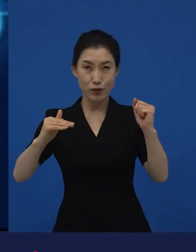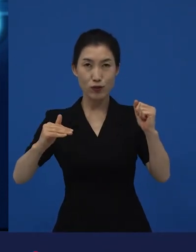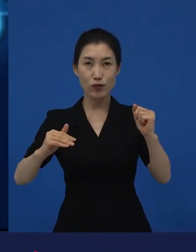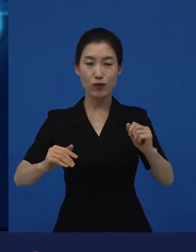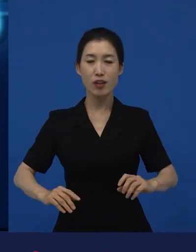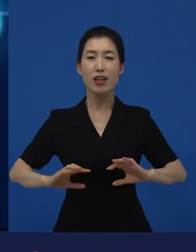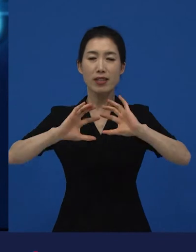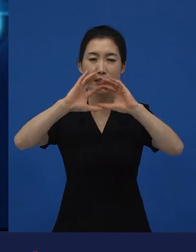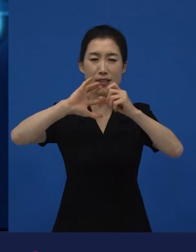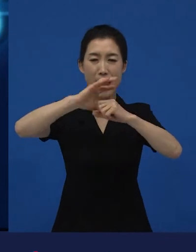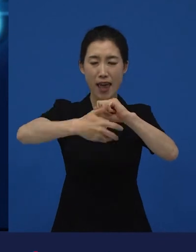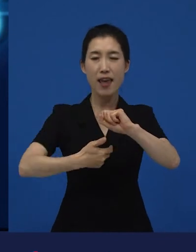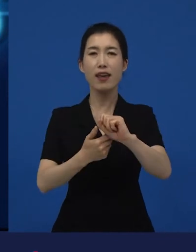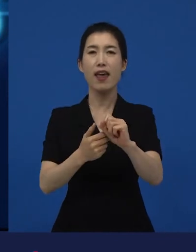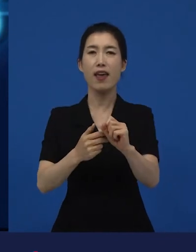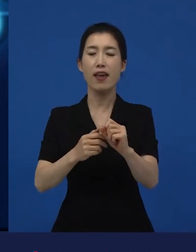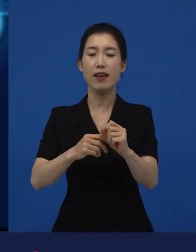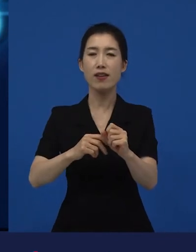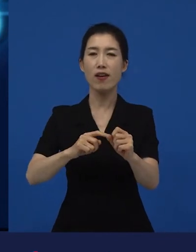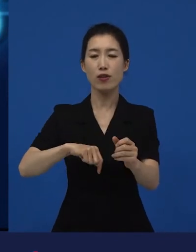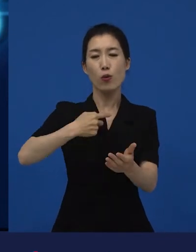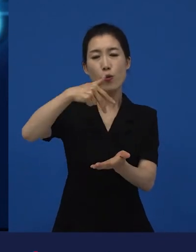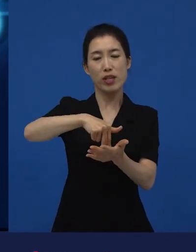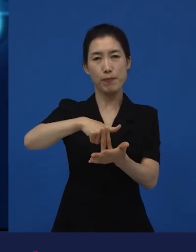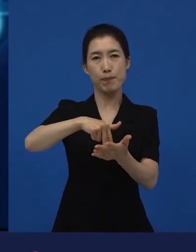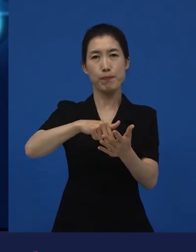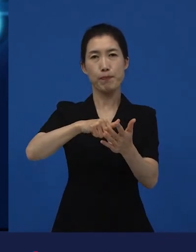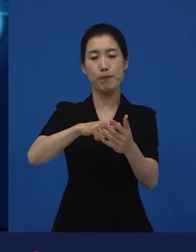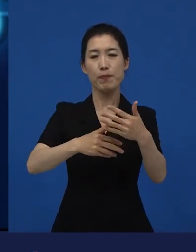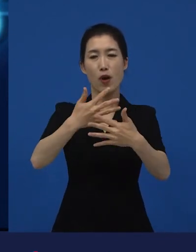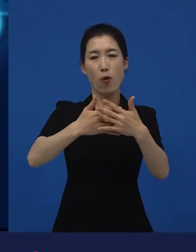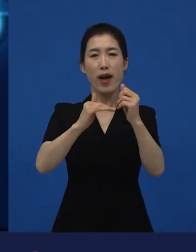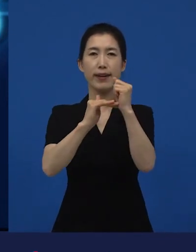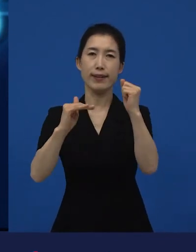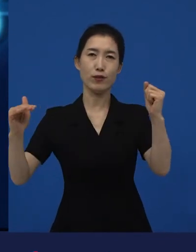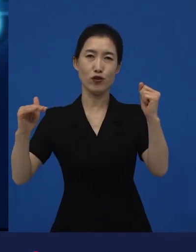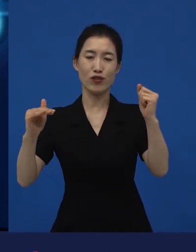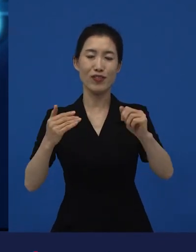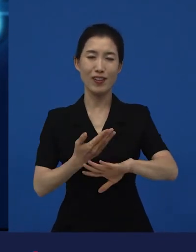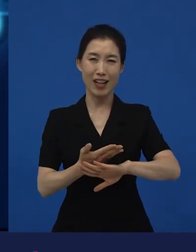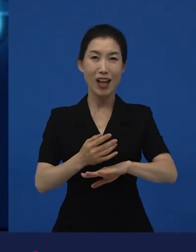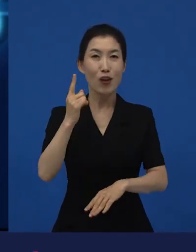그냥 인디펜던트 하다라고 인디 영화라고 독립영화라고 말해주는 것은